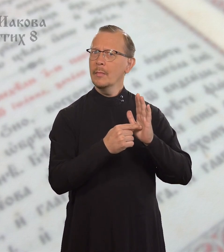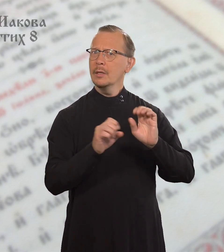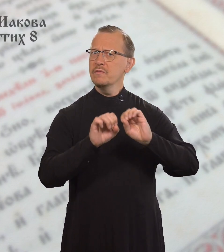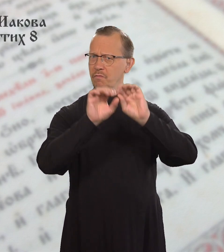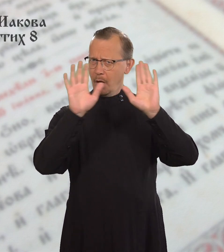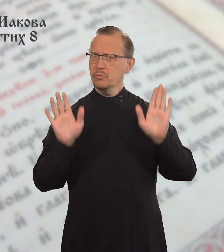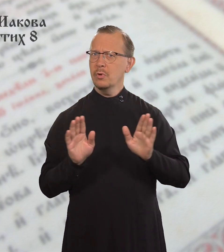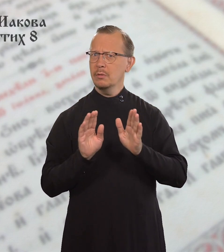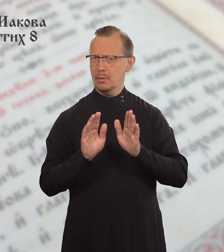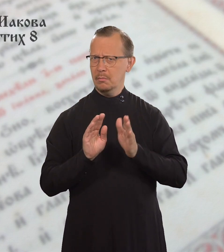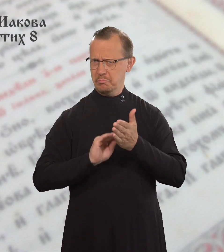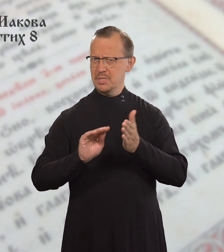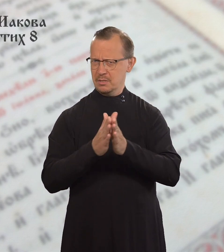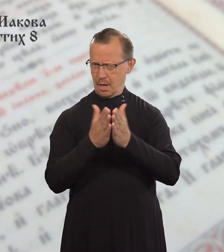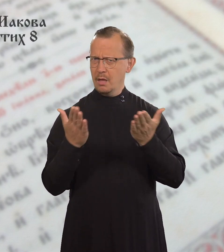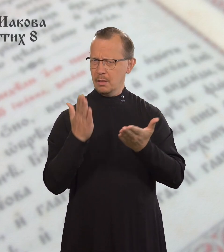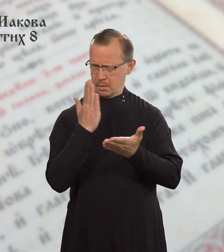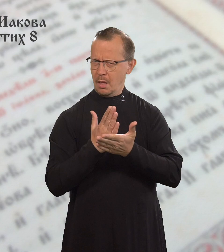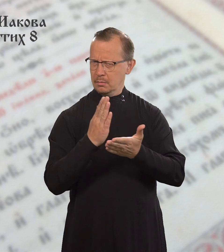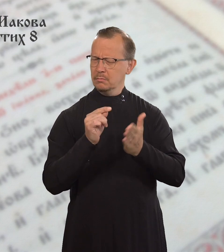В Писании сказано: